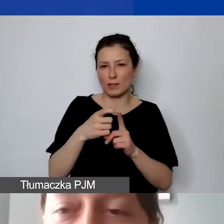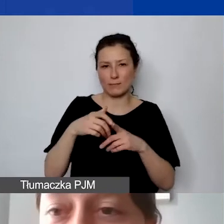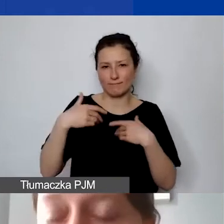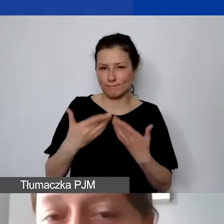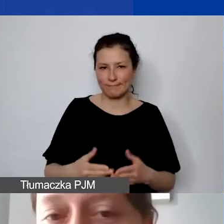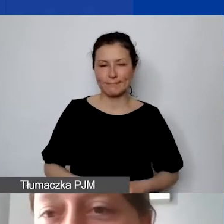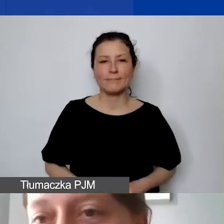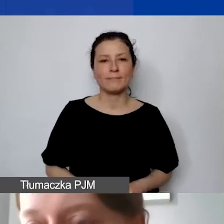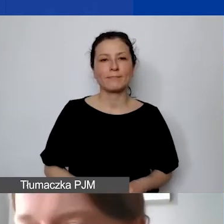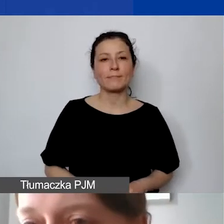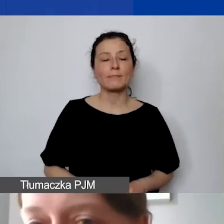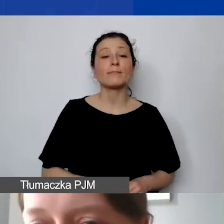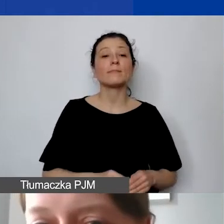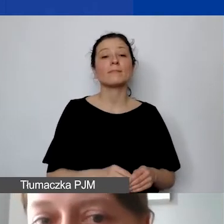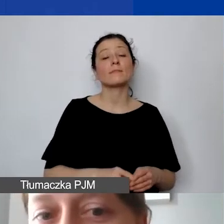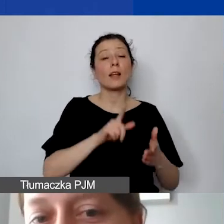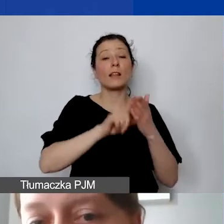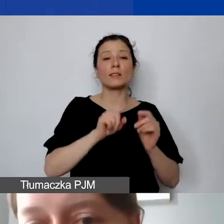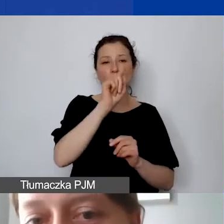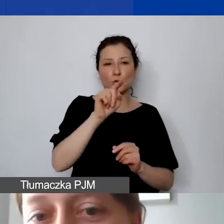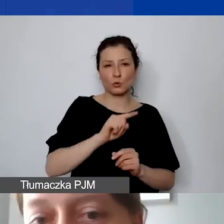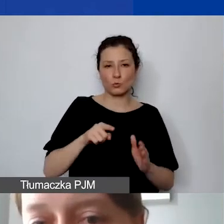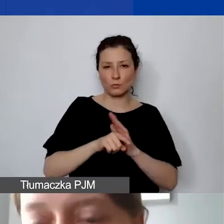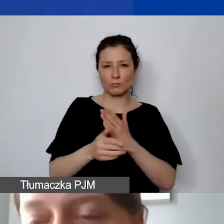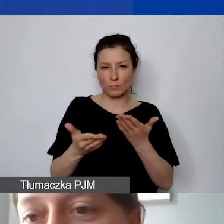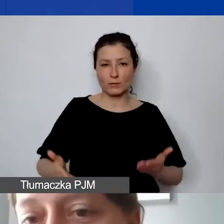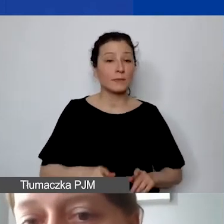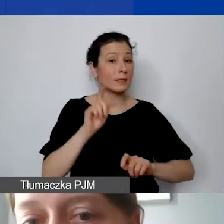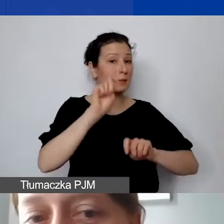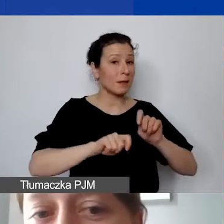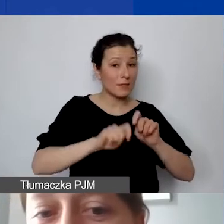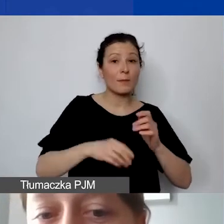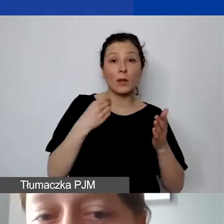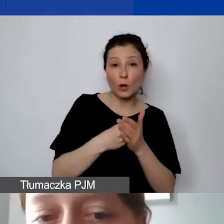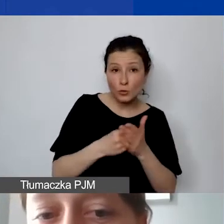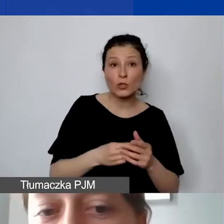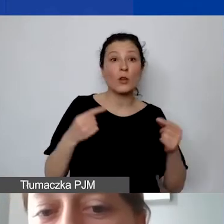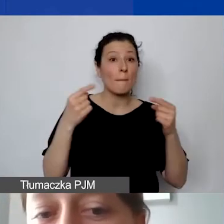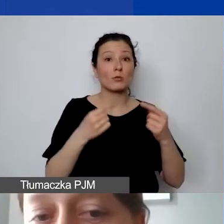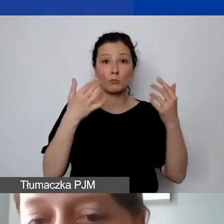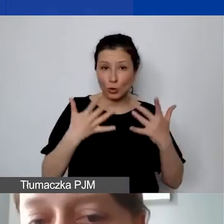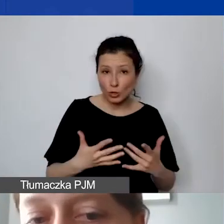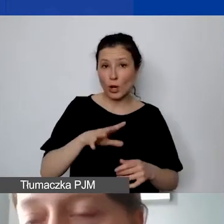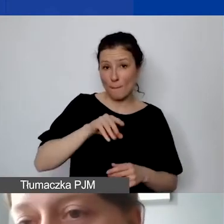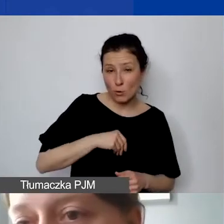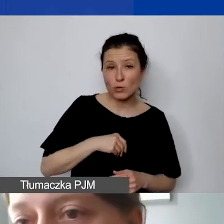Zatem jeszcze raz. Checklista dla państwa. Sprawdzamy to samo: kwalifikowalność kosztów, spójność i zasady programu.